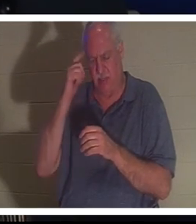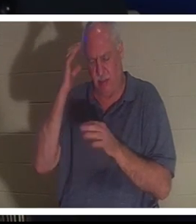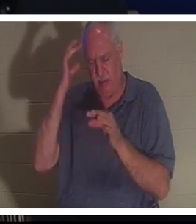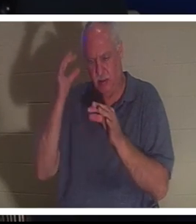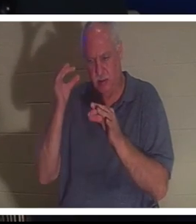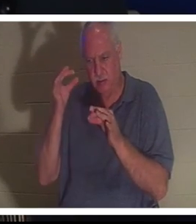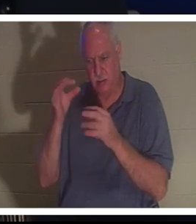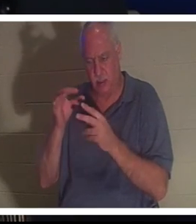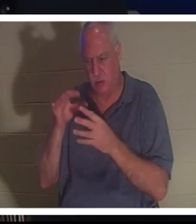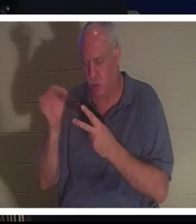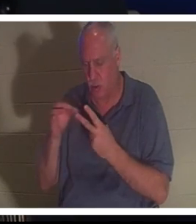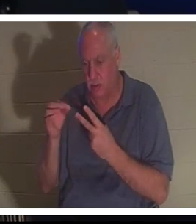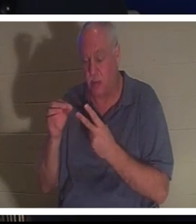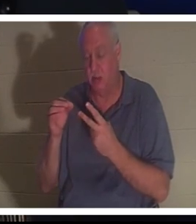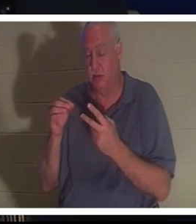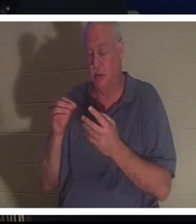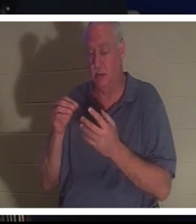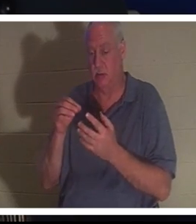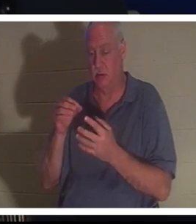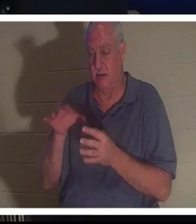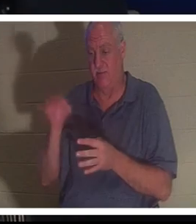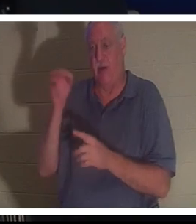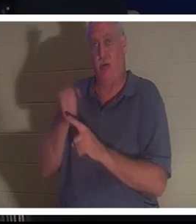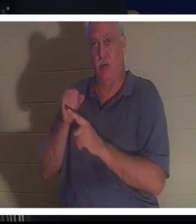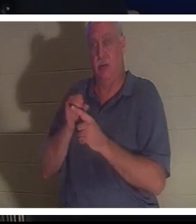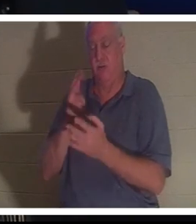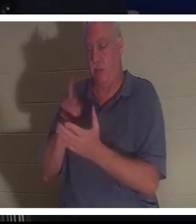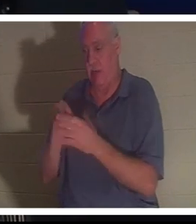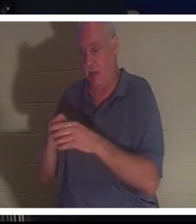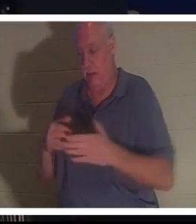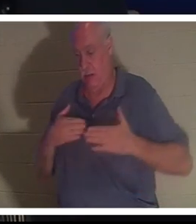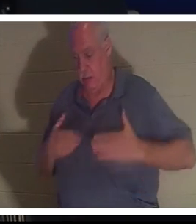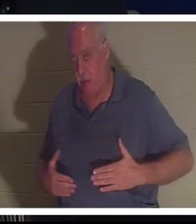Elle a dit à Bahra de l'emmener à l'hôpital. Elle a dit ne vous inquiétez pas tout ira bien.